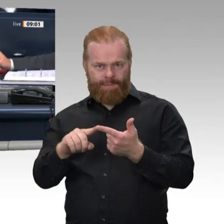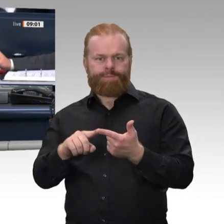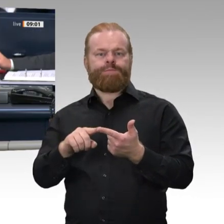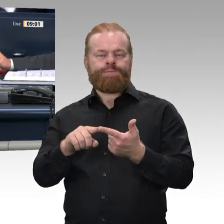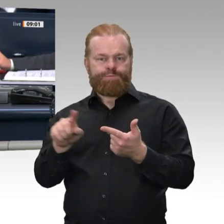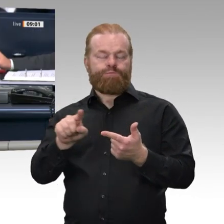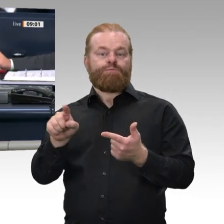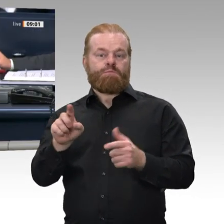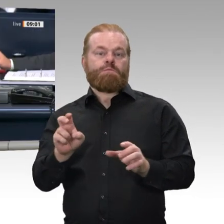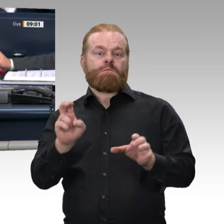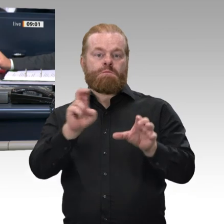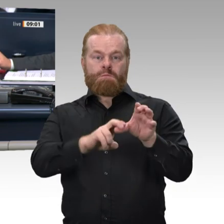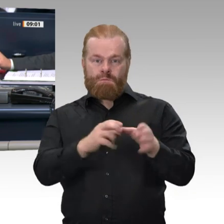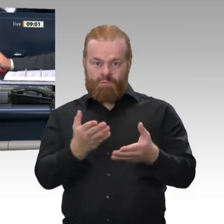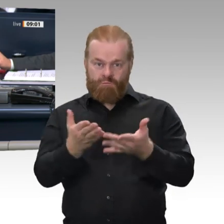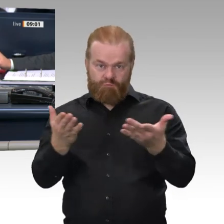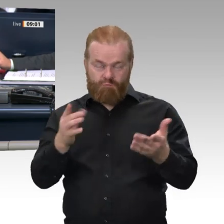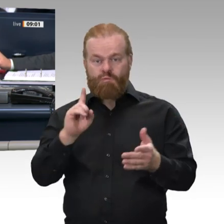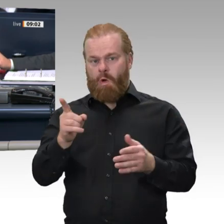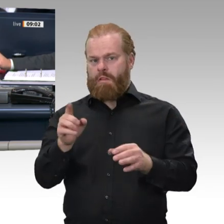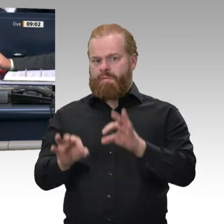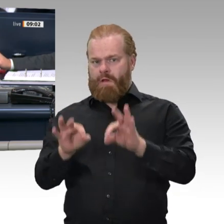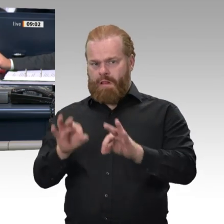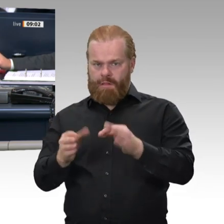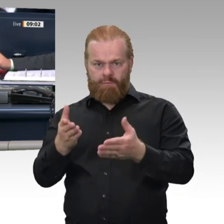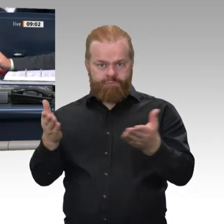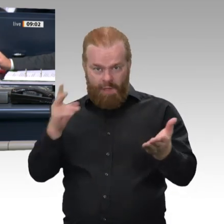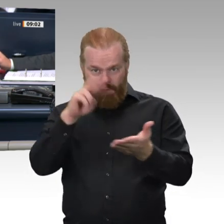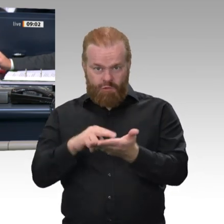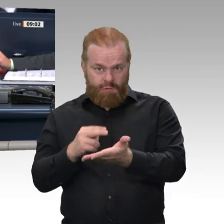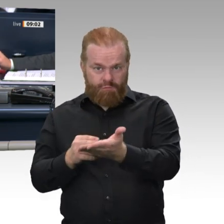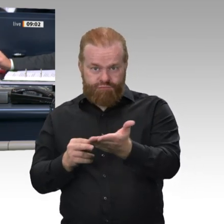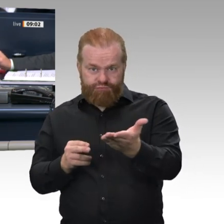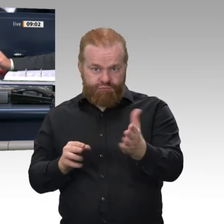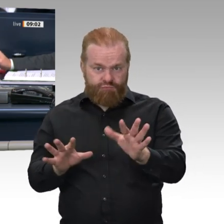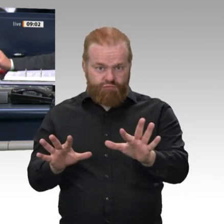worden: Ohne Debatte in verbundener Beratung mit Tagesordnungspunkt 33 soll der Antrag